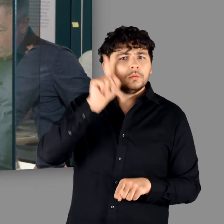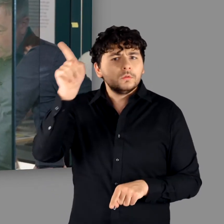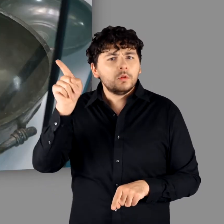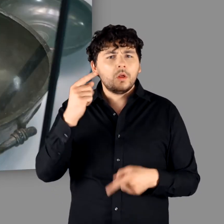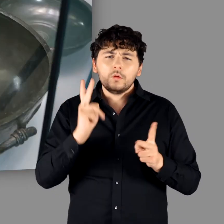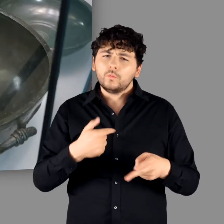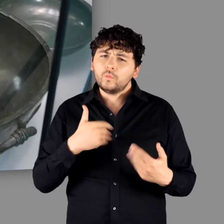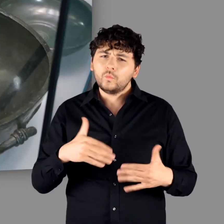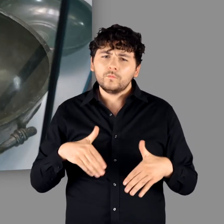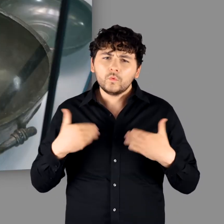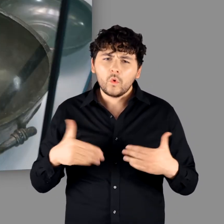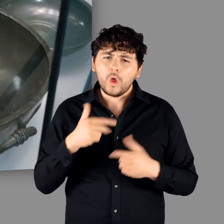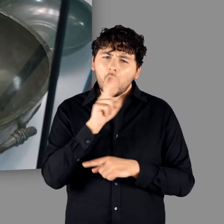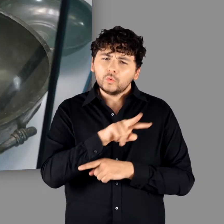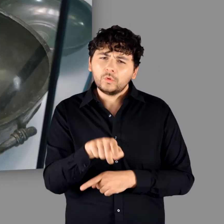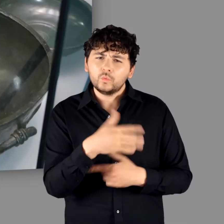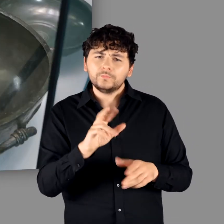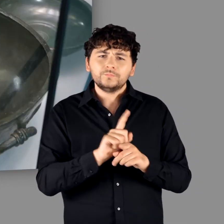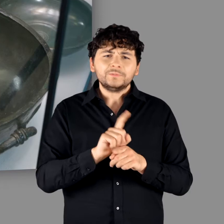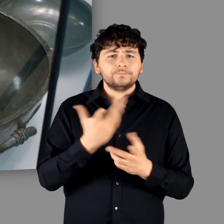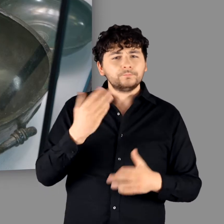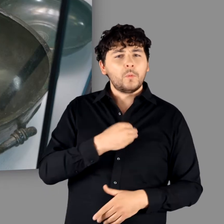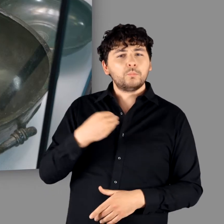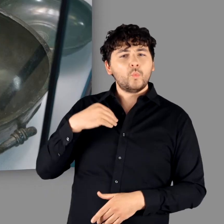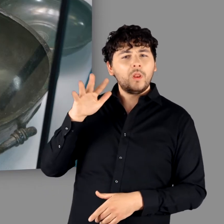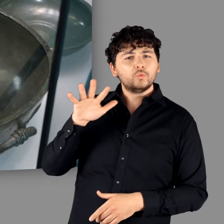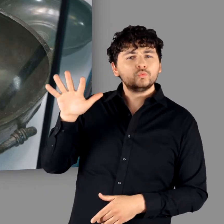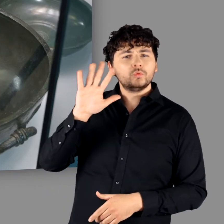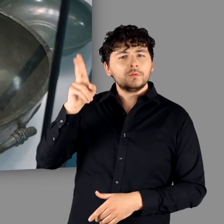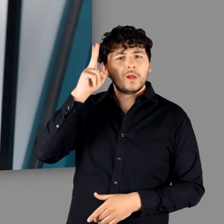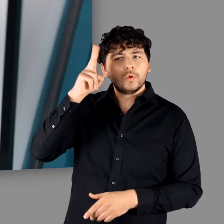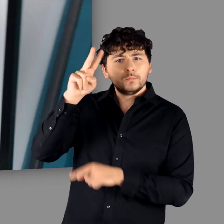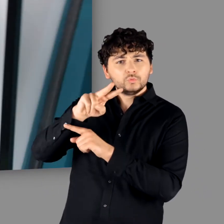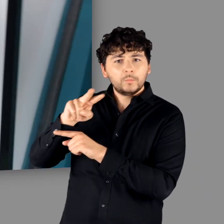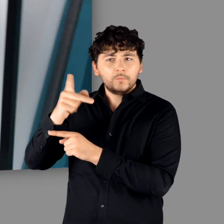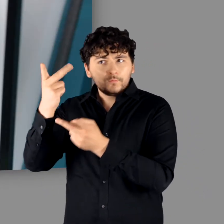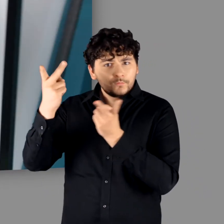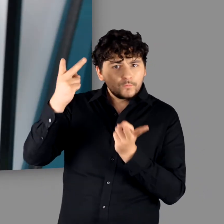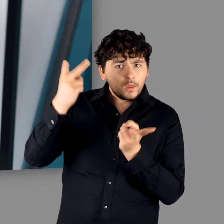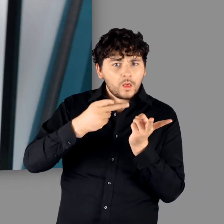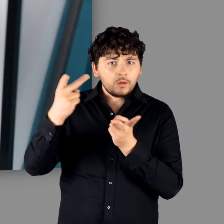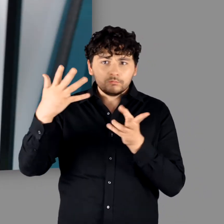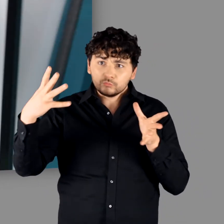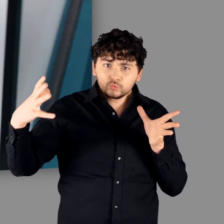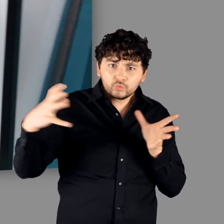Wir können froh sein, dass unsere Ausstellung so stark von Leihgaben aus dem polnischen Nationalmuseum mit geprägt ist. Das hat man so noch nie zusammen gesehen."